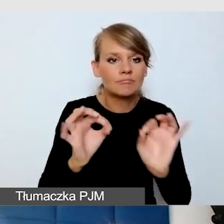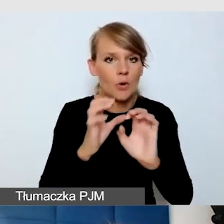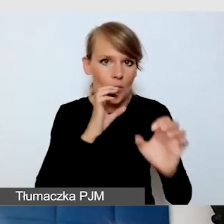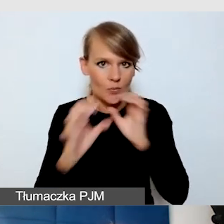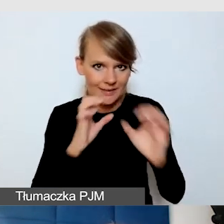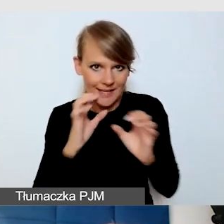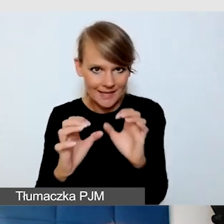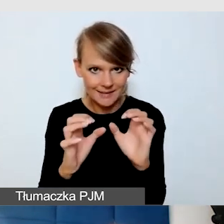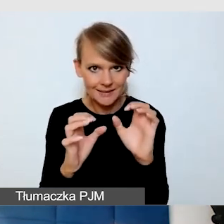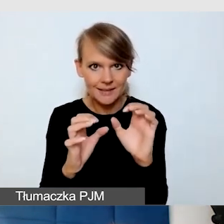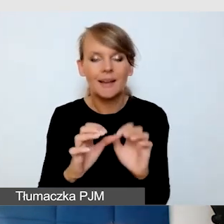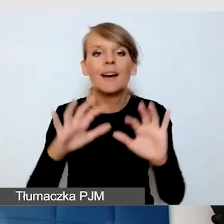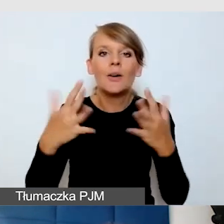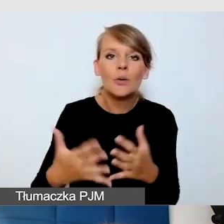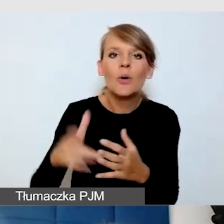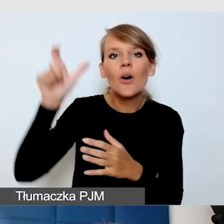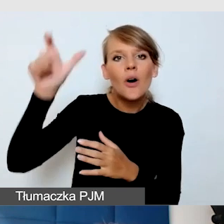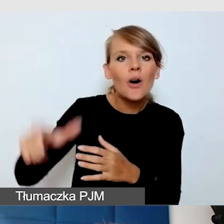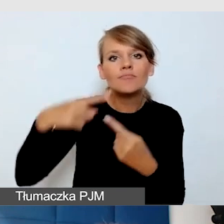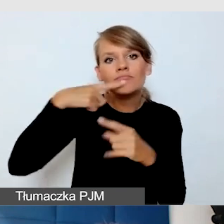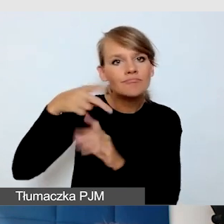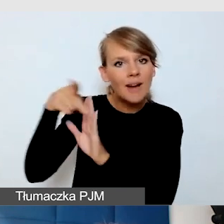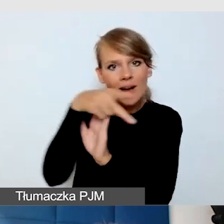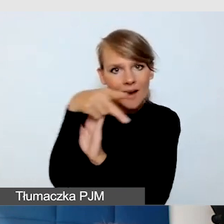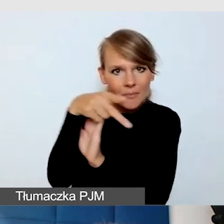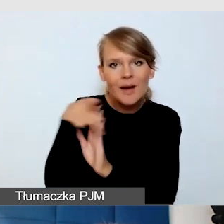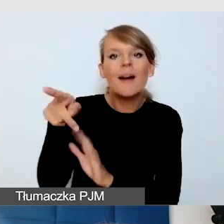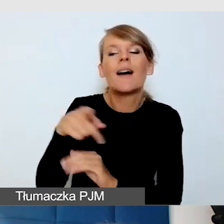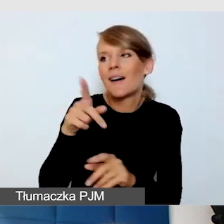Czyli operator i wszyscy dobrze wiedzą, że jest tłumaczenie na język migowy.